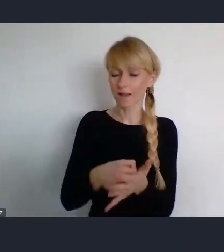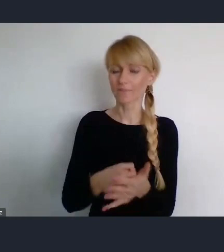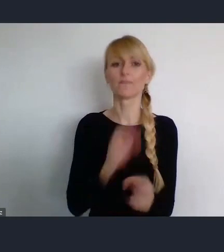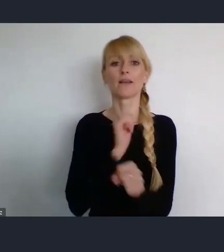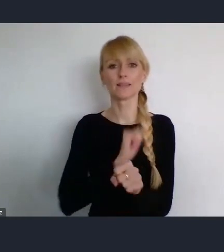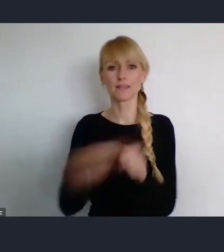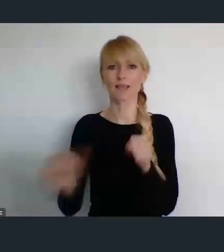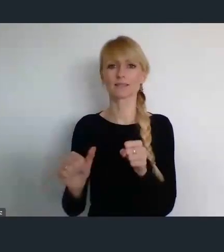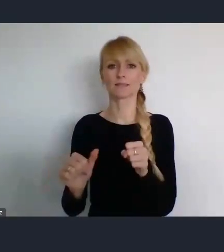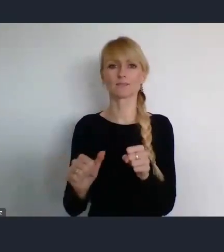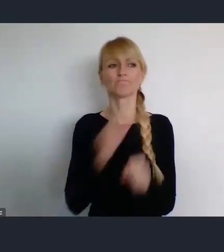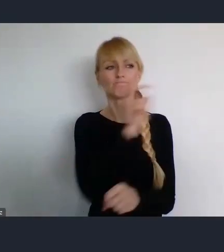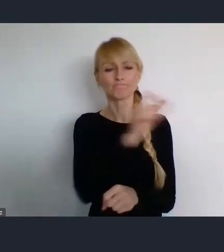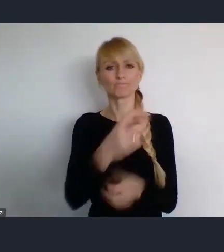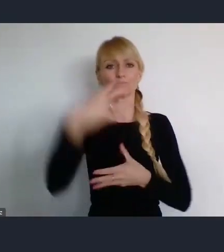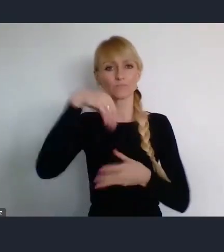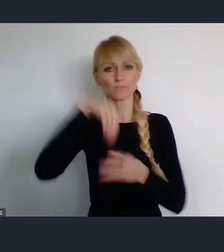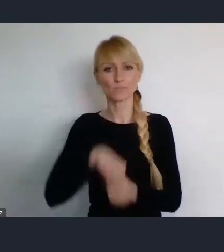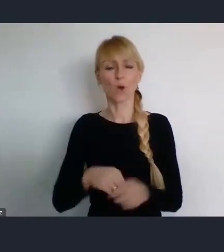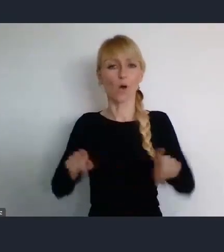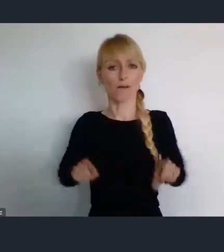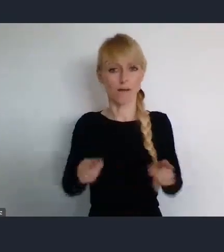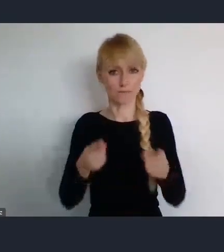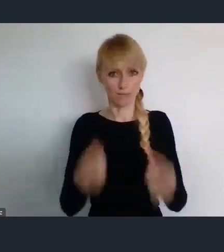I oprócz Habitatu, który jest gospodarzem,